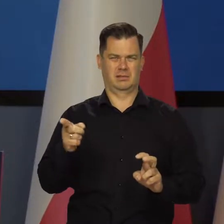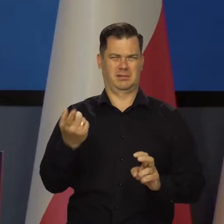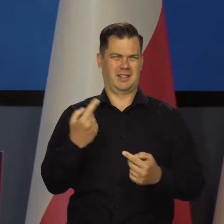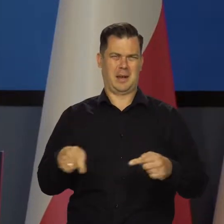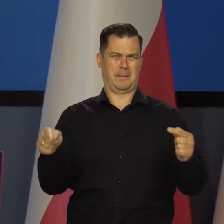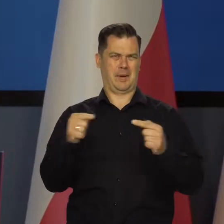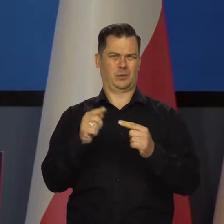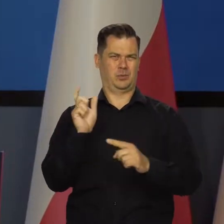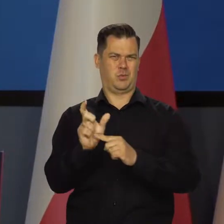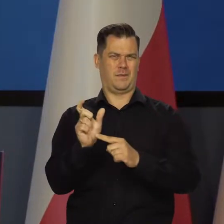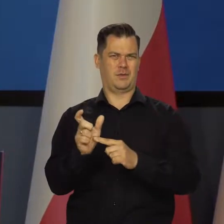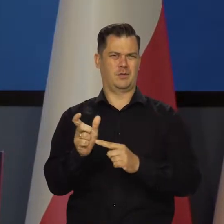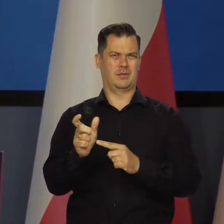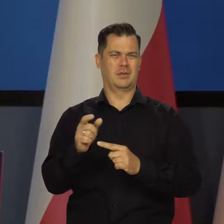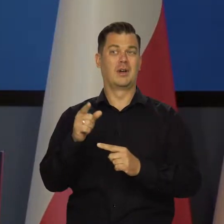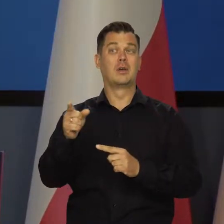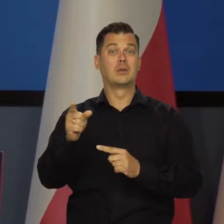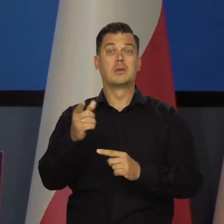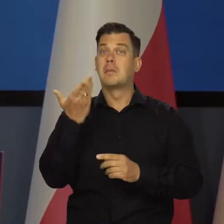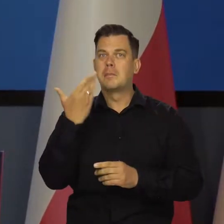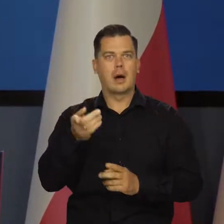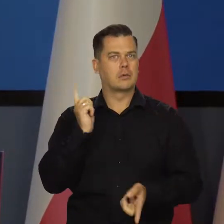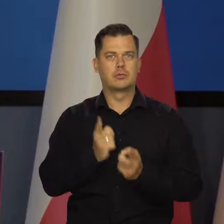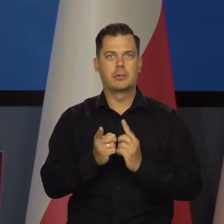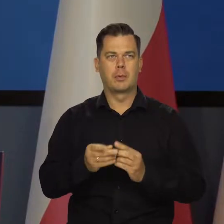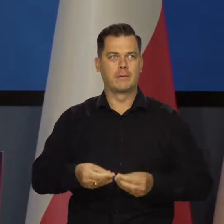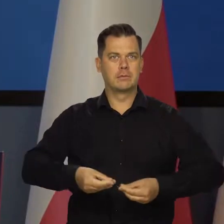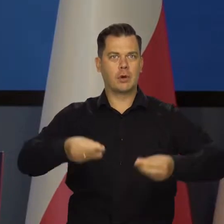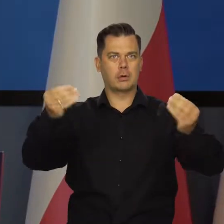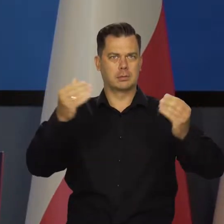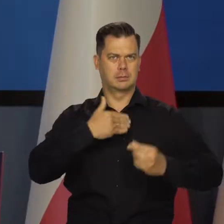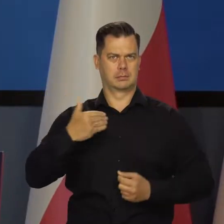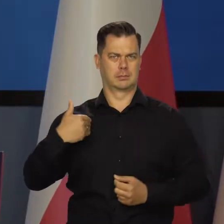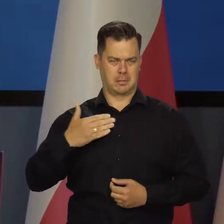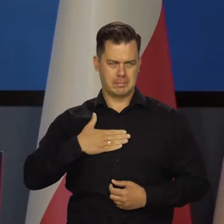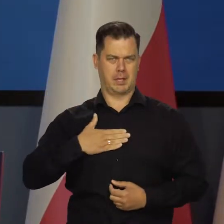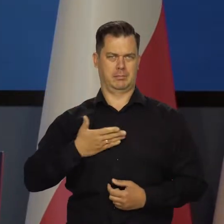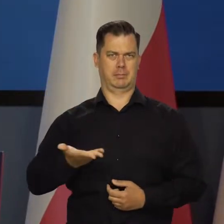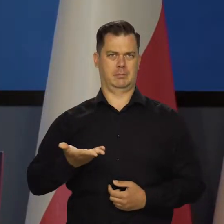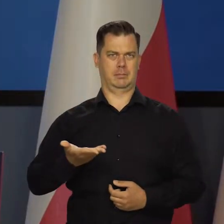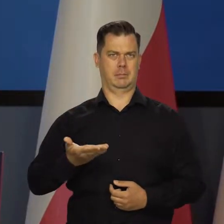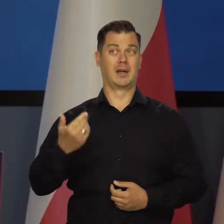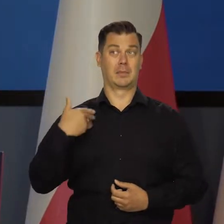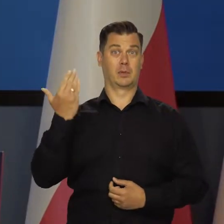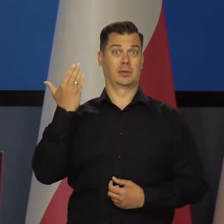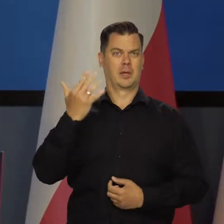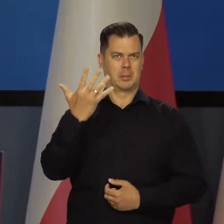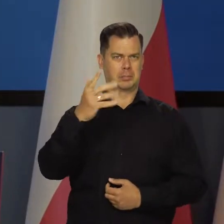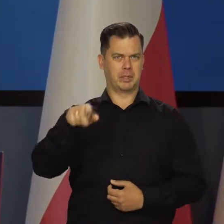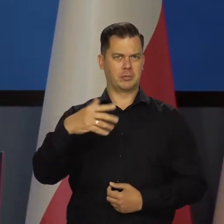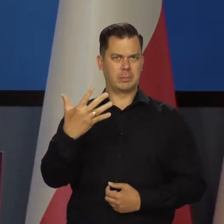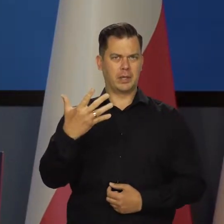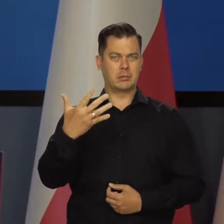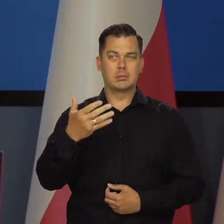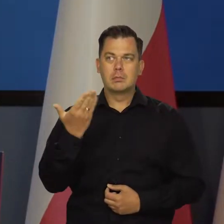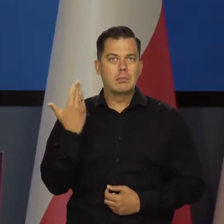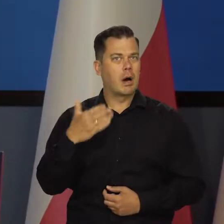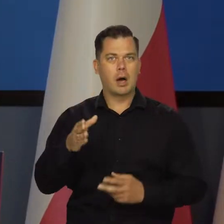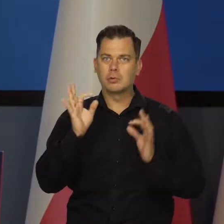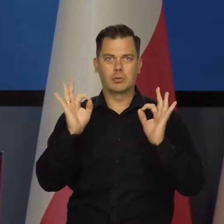Mamy cały czas do czynienia z bardzo szybkim wzrostem gospodarczym. Ten ostatni zanotowany 5,5 procent, to jest bardzo szybki wzrost gospodarczy.